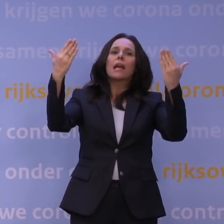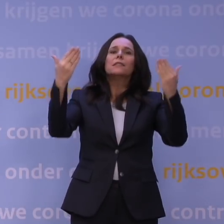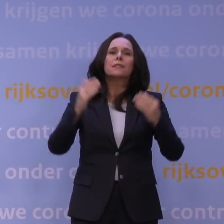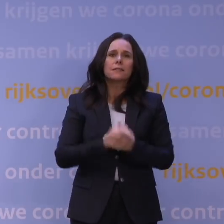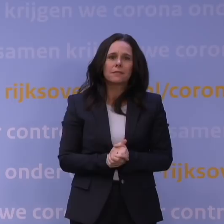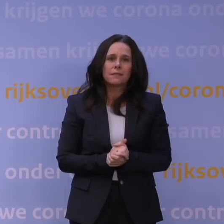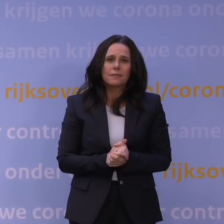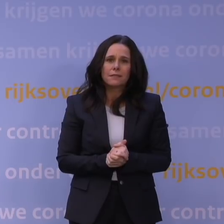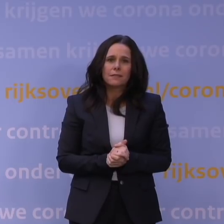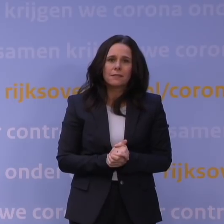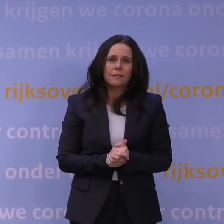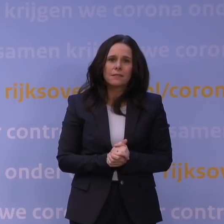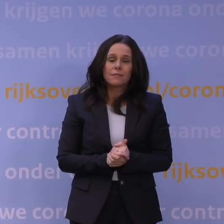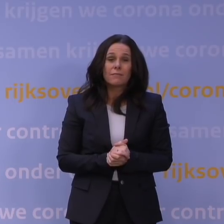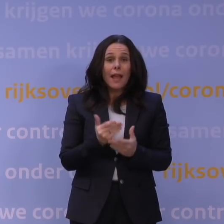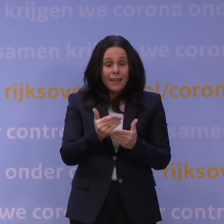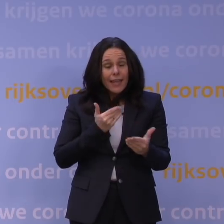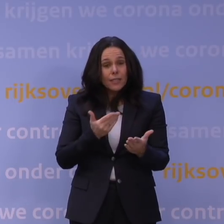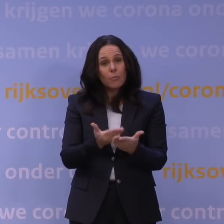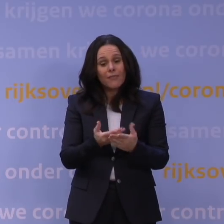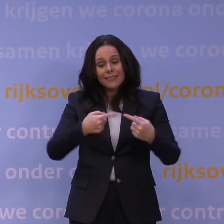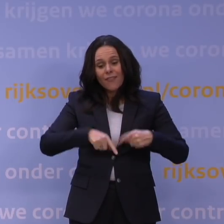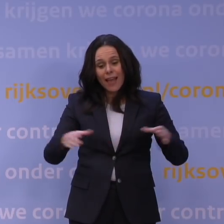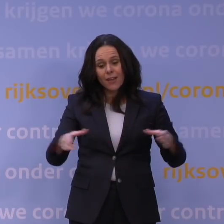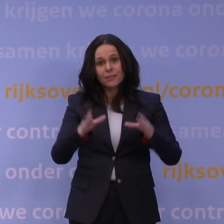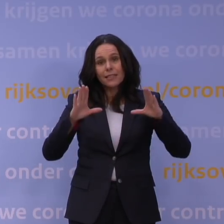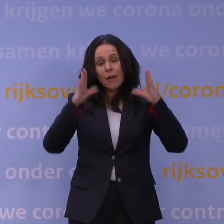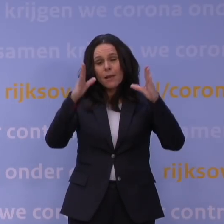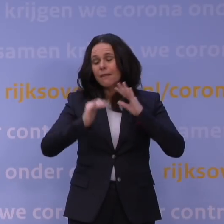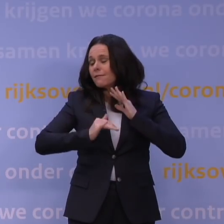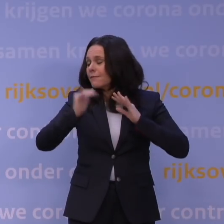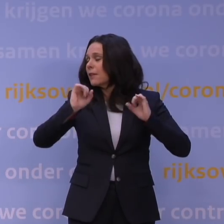En we hebben eerder met elkaar bewezen dat we als samenleving veel aankunnen.